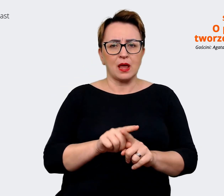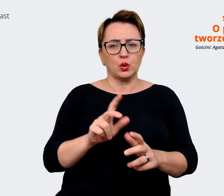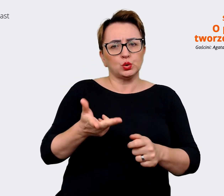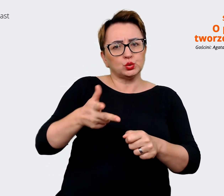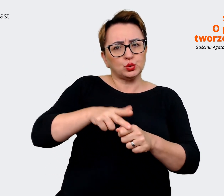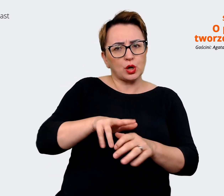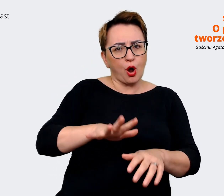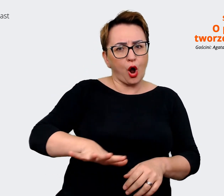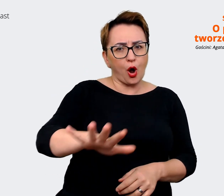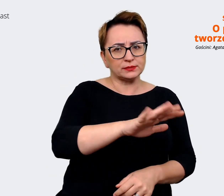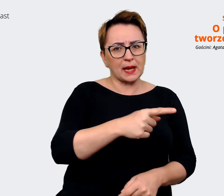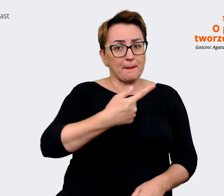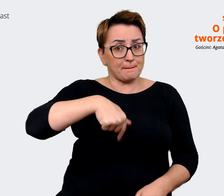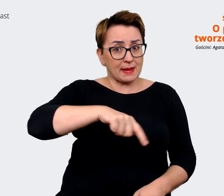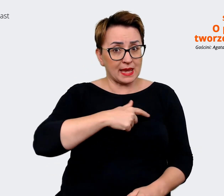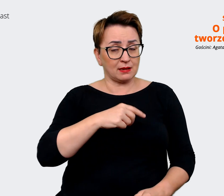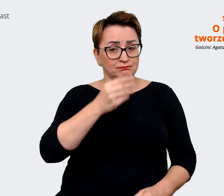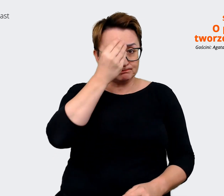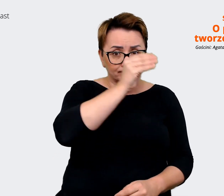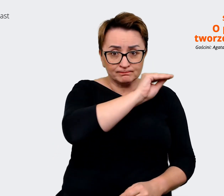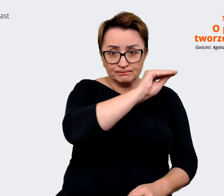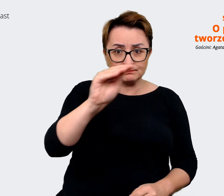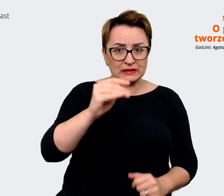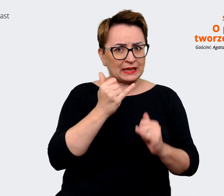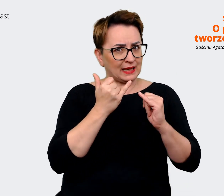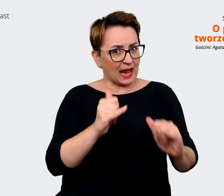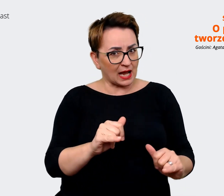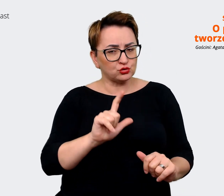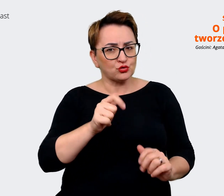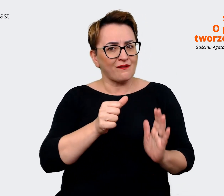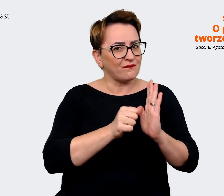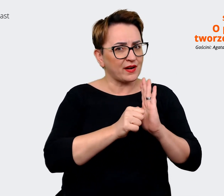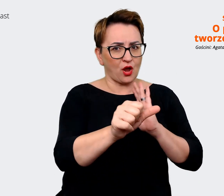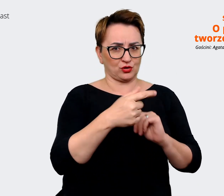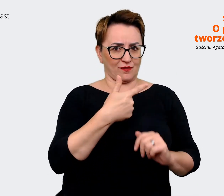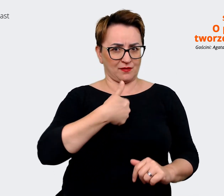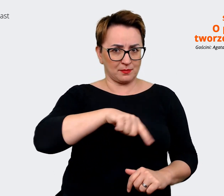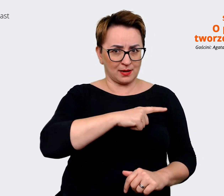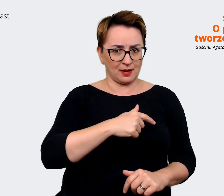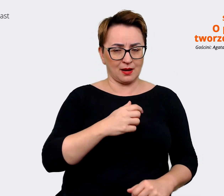coś innego i co jest wyróżnikiem Allegro, co jest wyróżnikiem Malla. I to była ta część taka "as